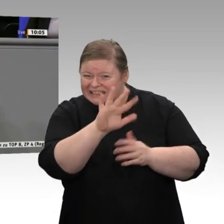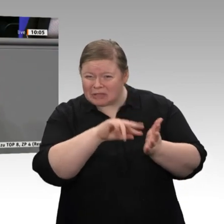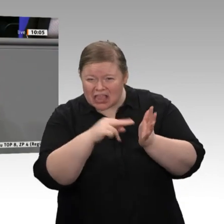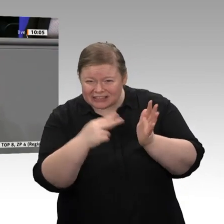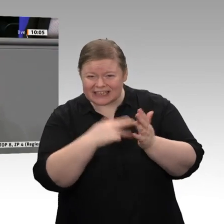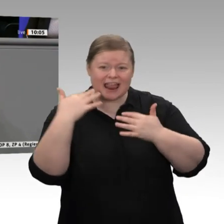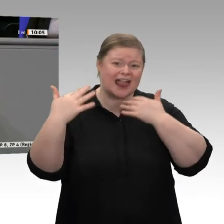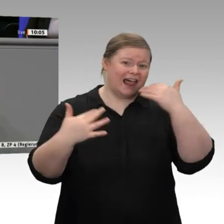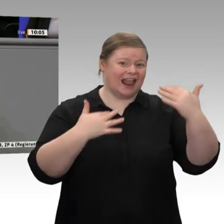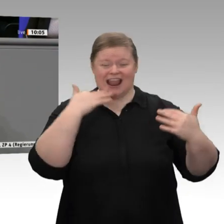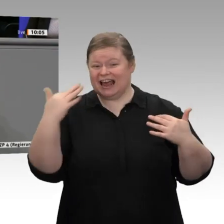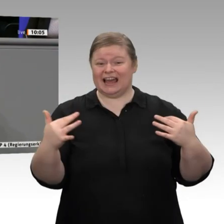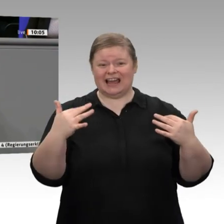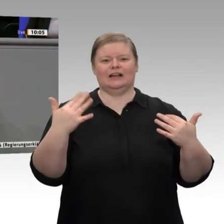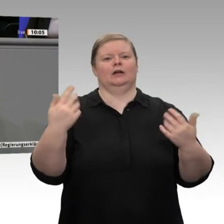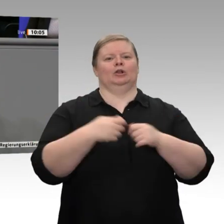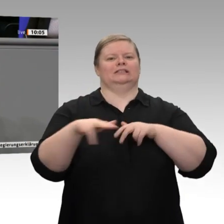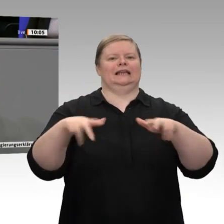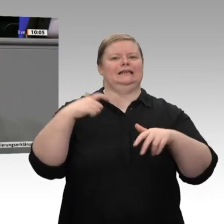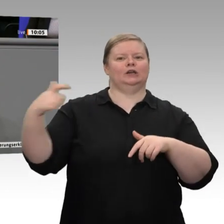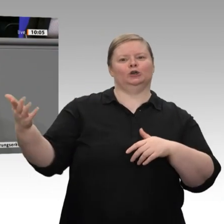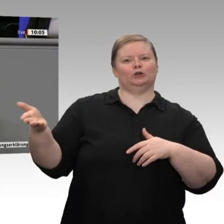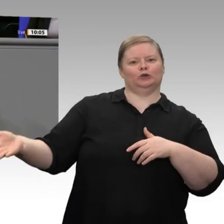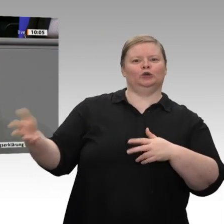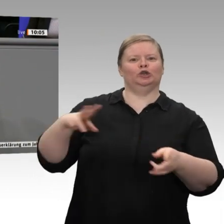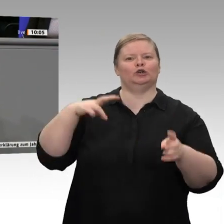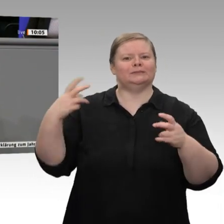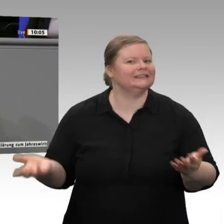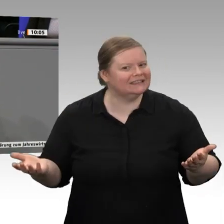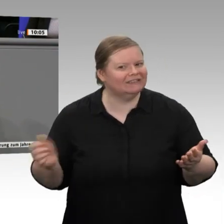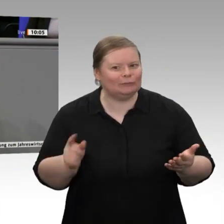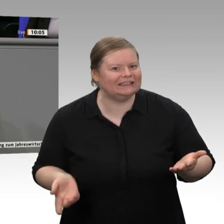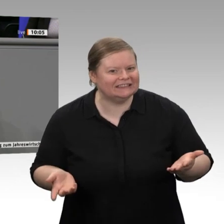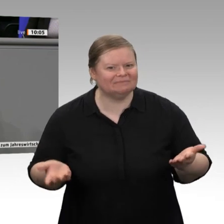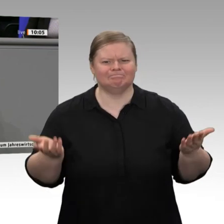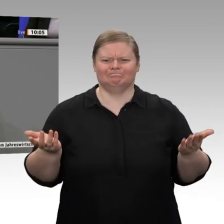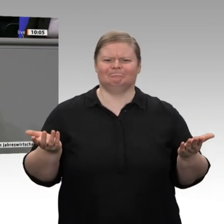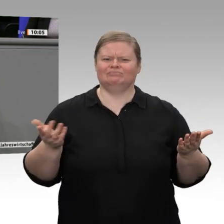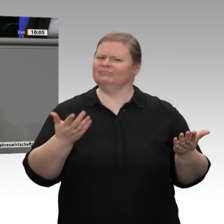Machen Sie weiter, Herr Linnemann! Sie sind offensichtlich in Ihrer Fraktion in der Minderheit;